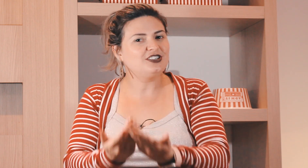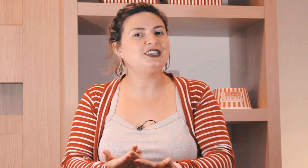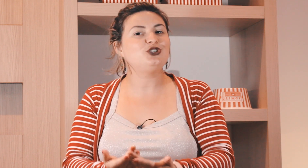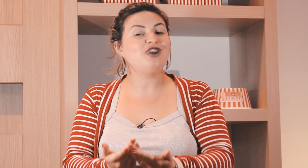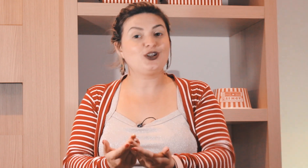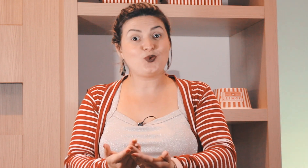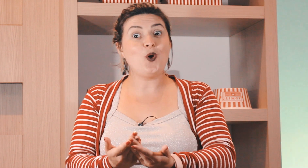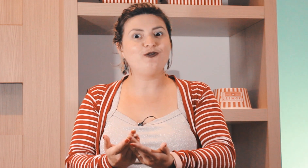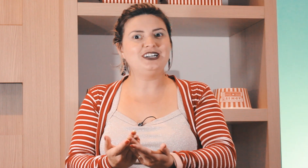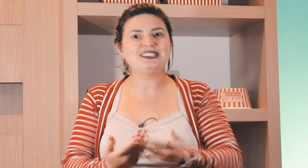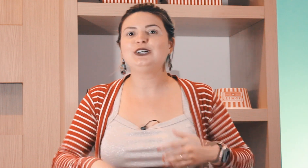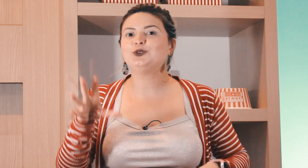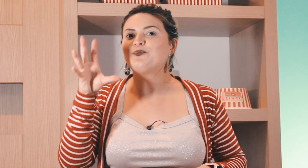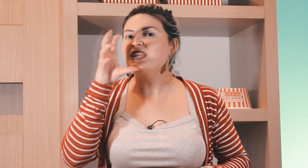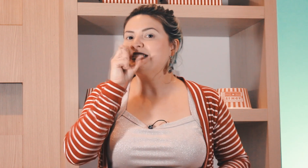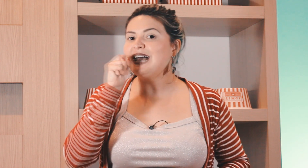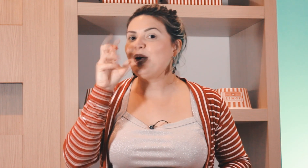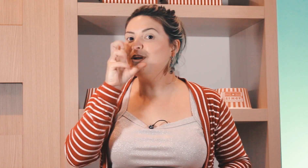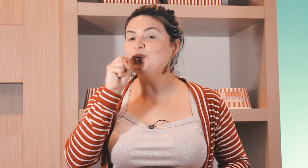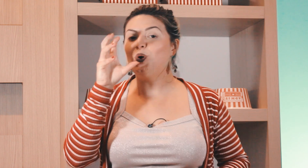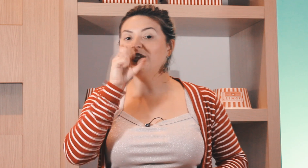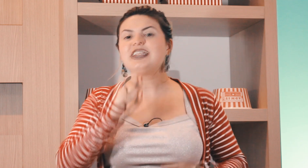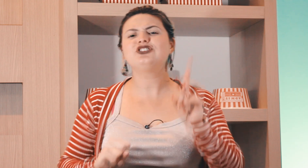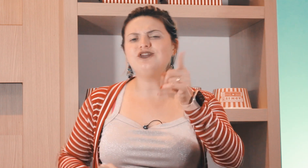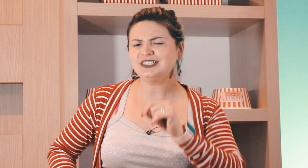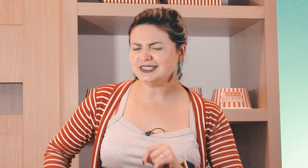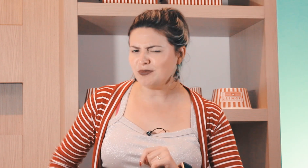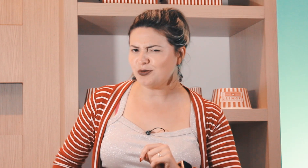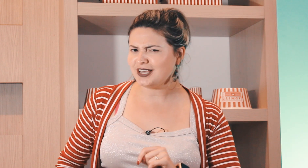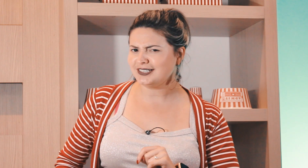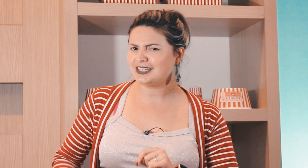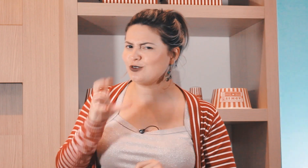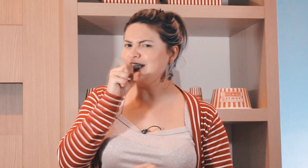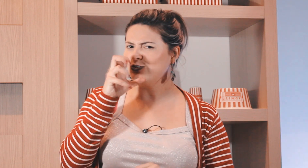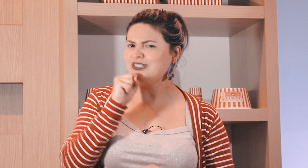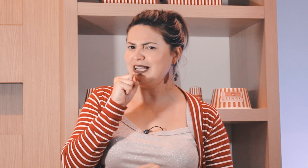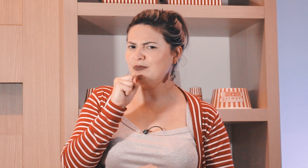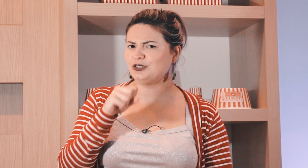que você estiver conversando sábado ou laranja e você sabe por quê que esse aqui é o sinal de